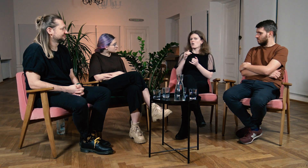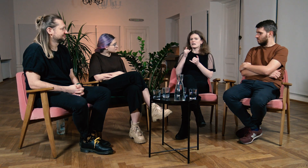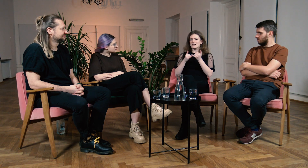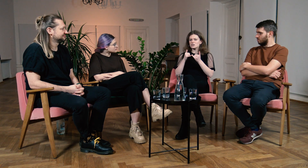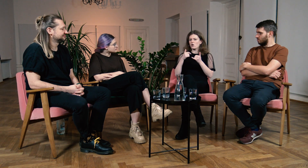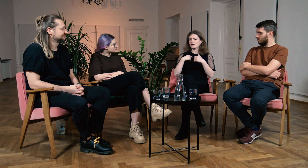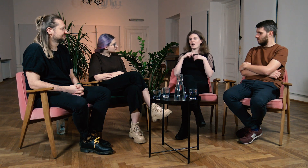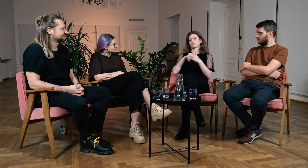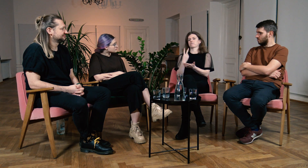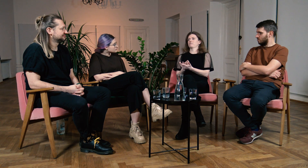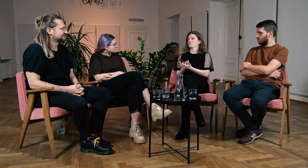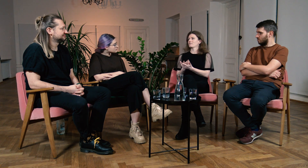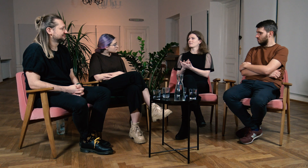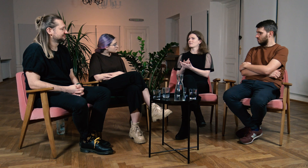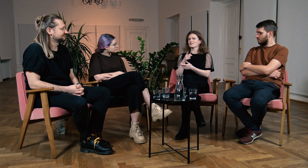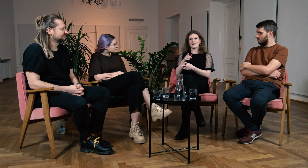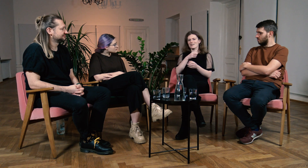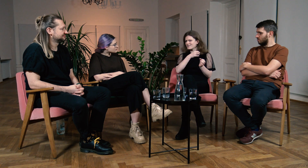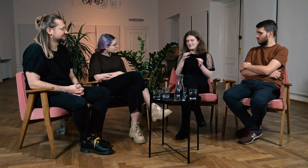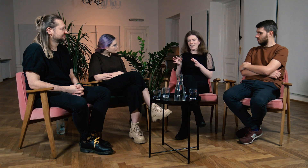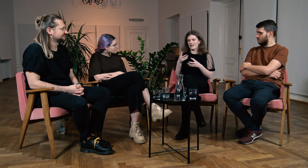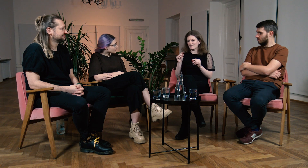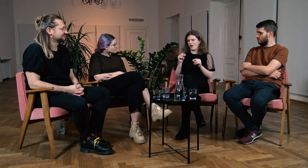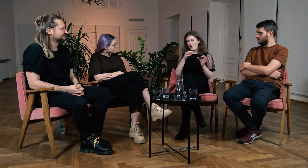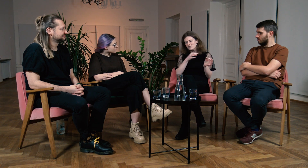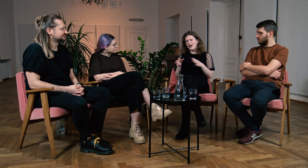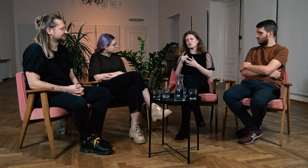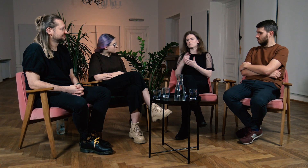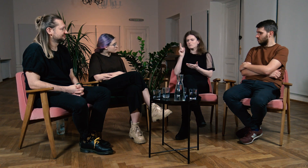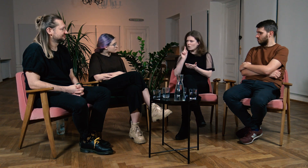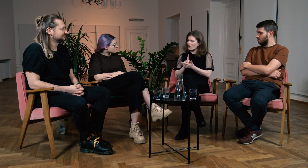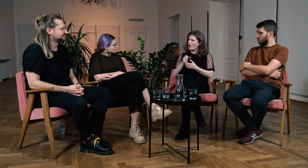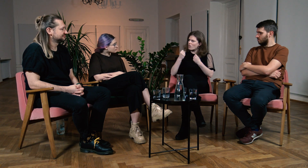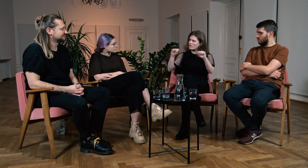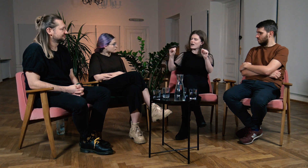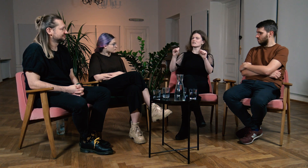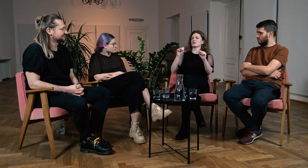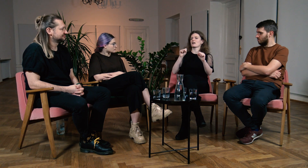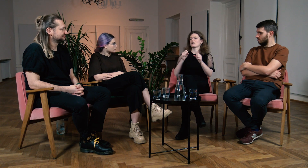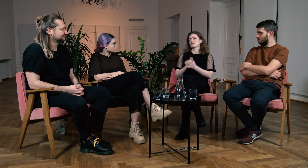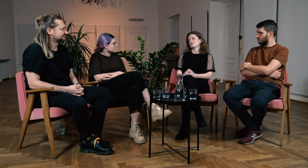Bałam się, że temu nie podałam i nie odważyłam się spróbować. Próbuj od razu, bądź odważna!